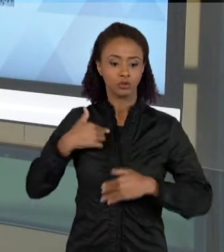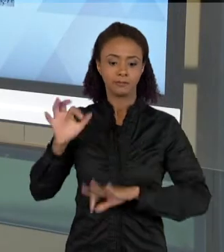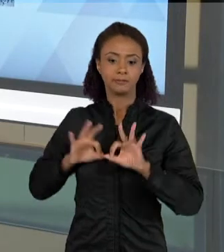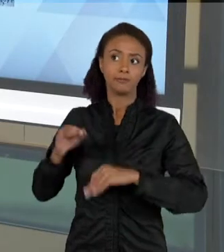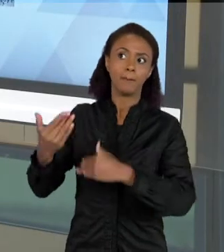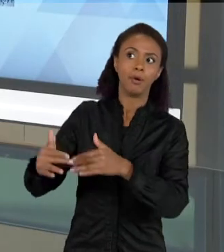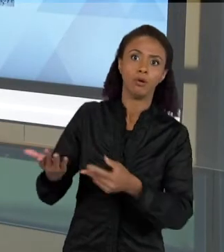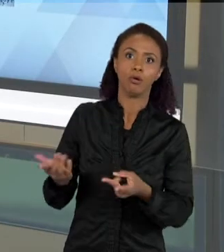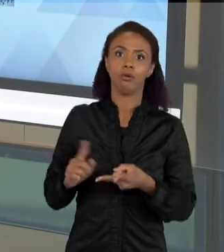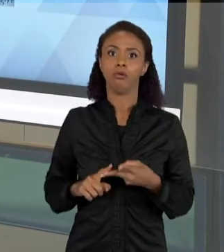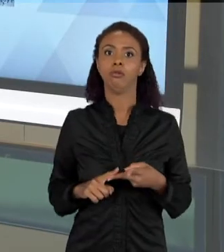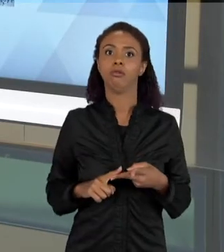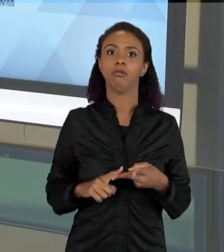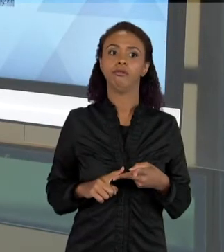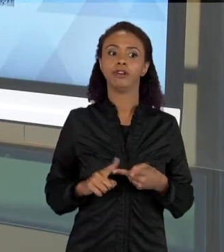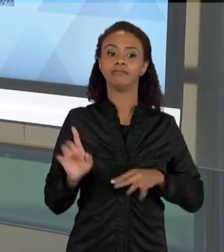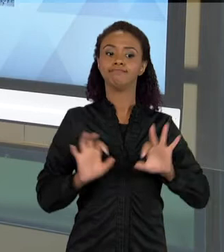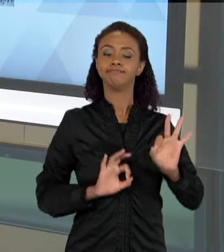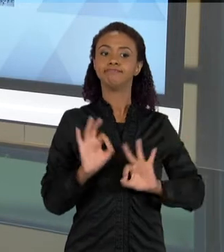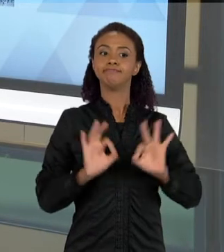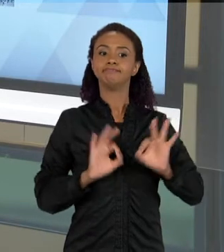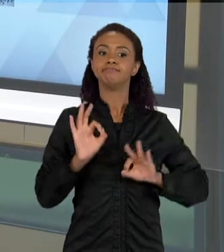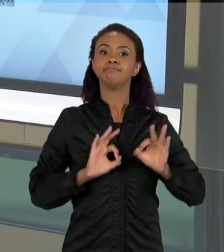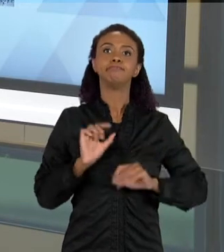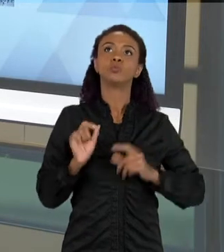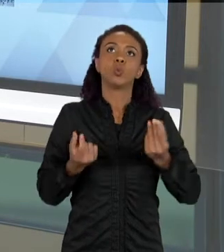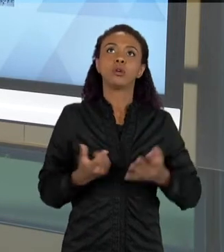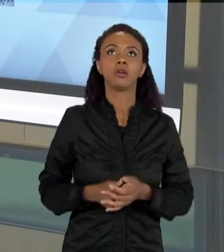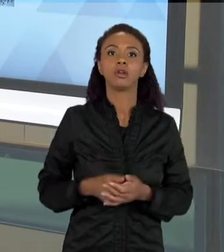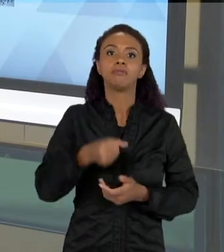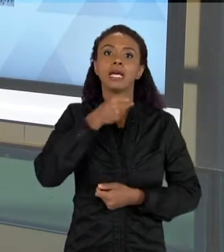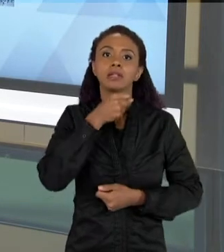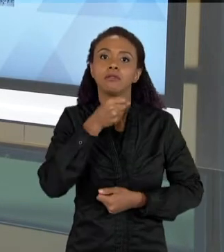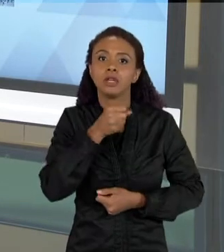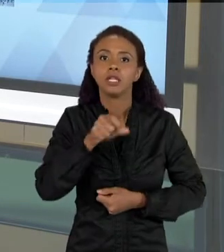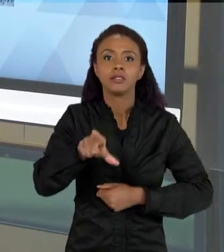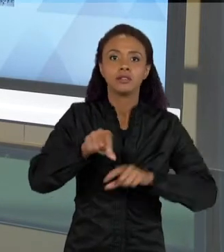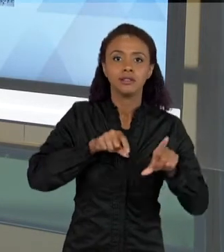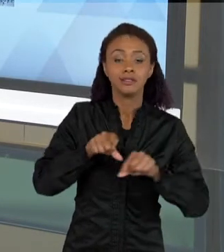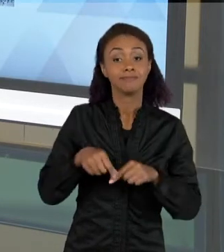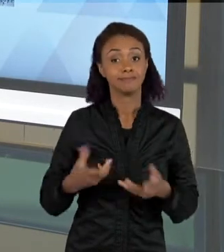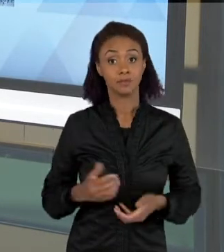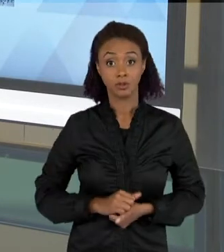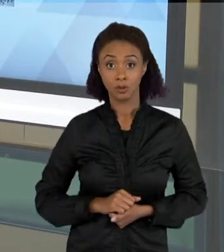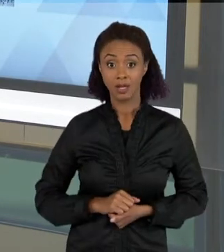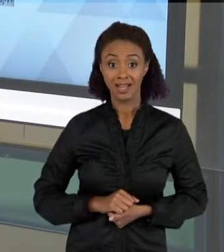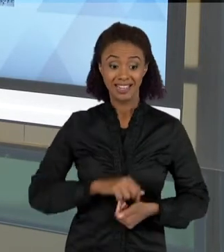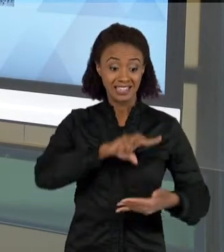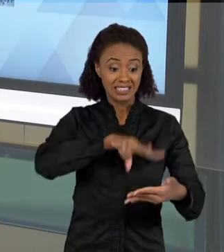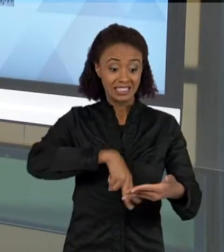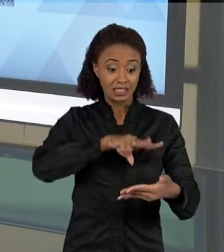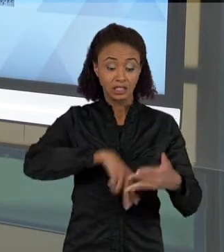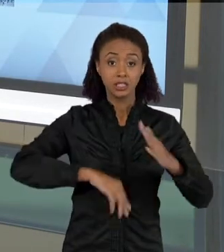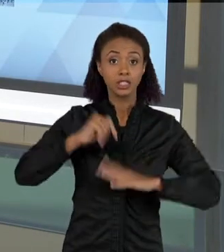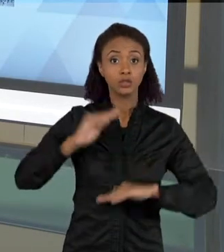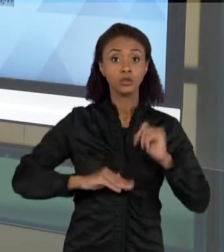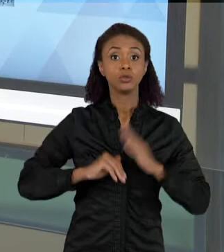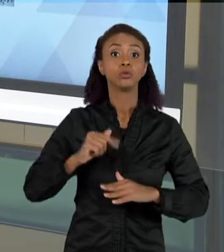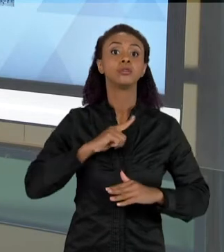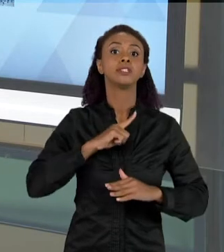PARA ALGUM TIPO DE PROCESSO SELETIVO. ENTÃO A LEITURA, LER TEM VÁRIOS SIGNIFICADOS TEM VÁRIOS MOTIVOS PELOS